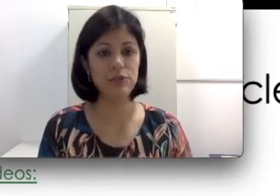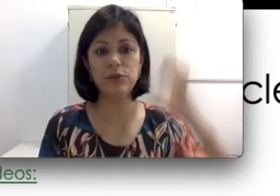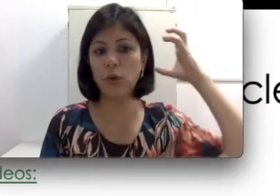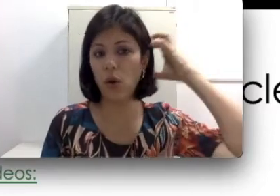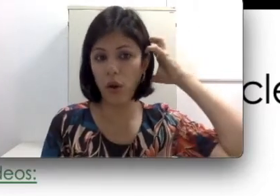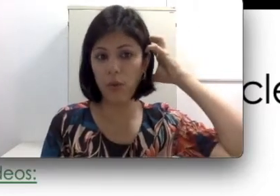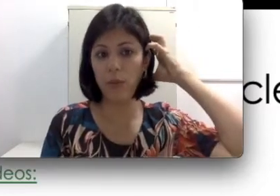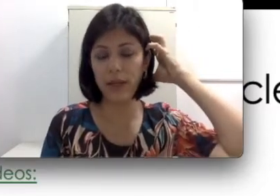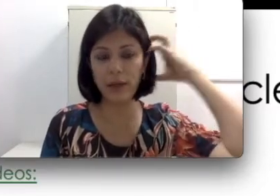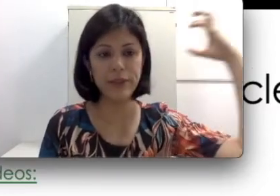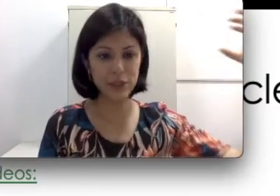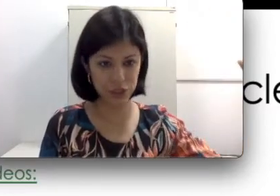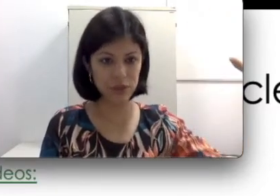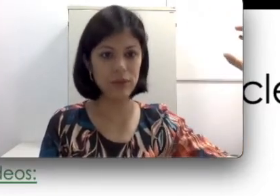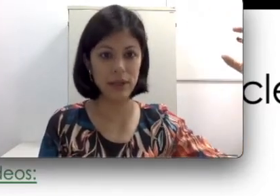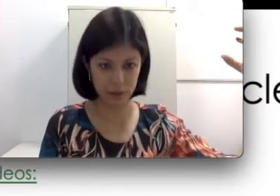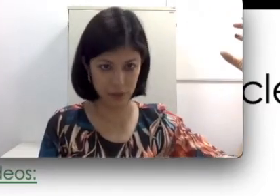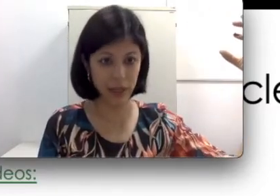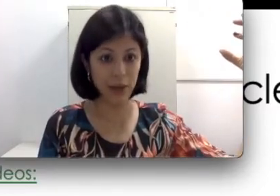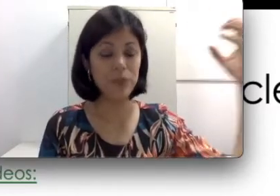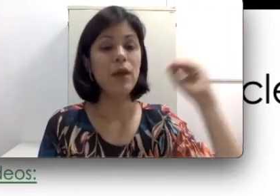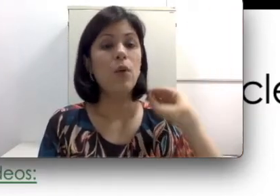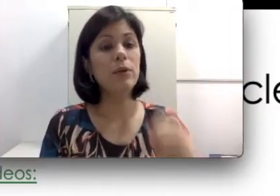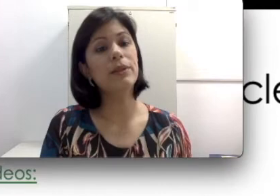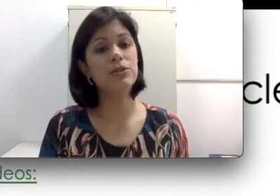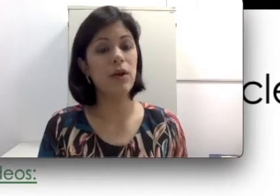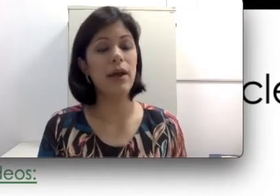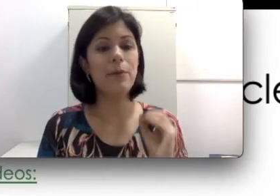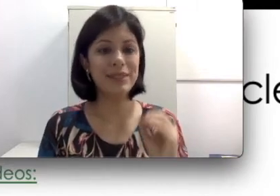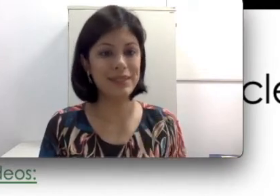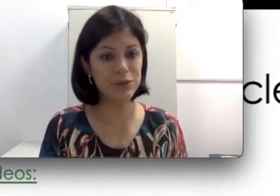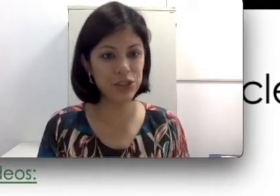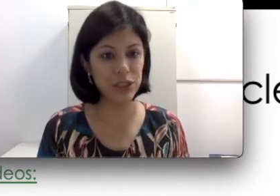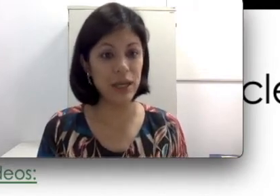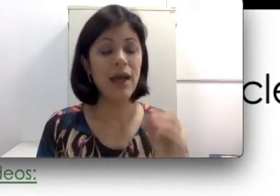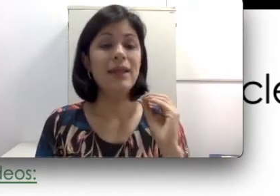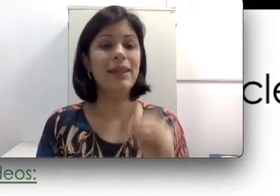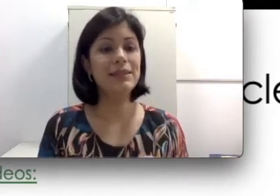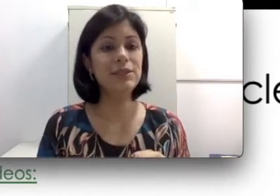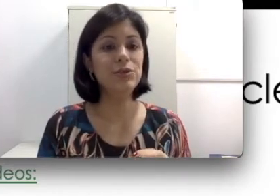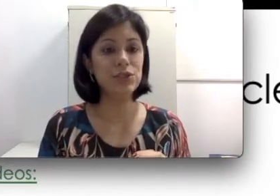que eu coloco e tiro ele na hora que eu quero, o implante coclear é uma cirurgia. Lembra